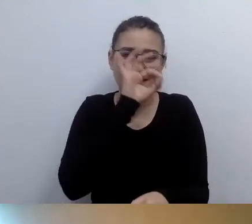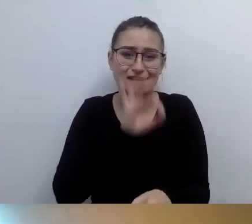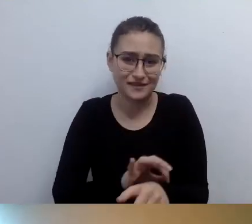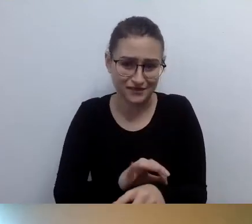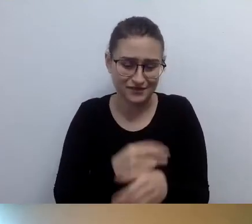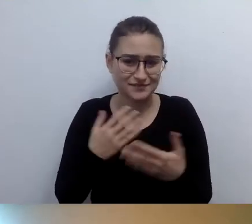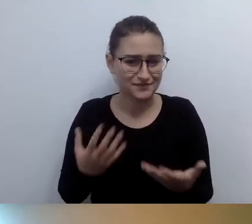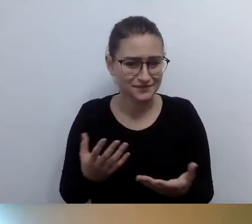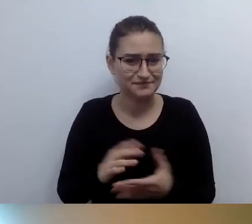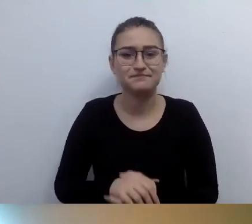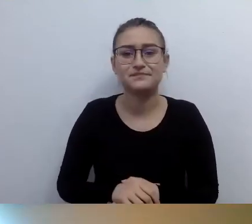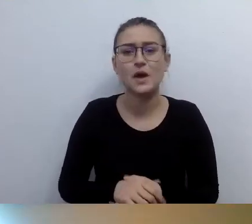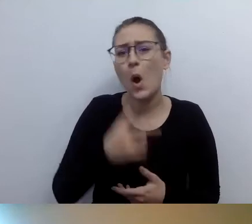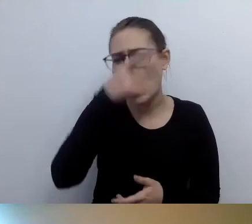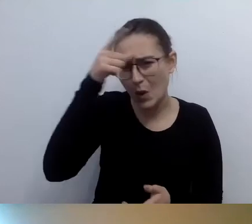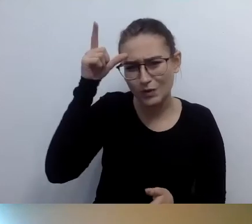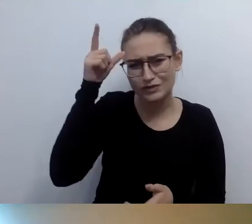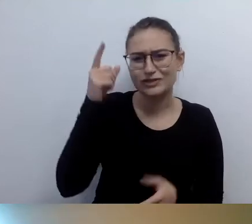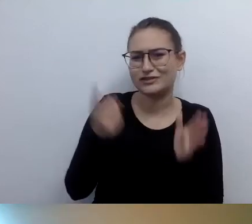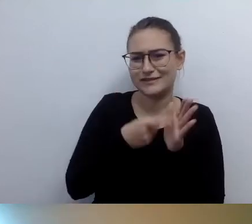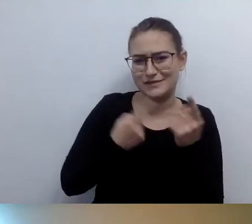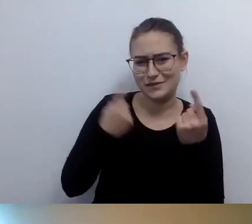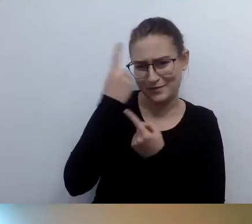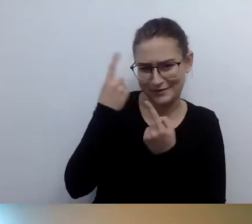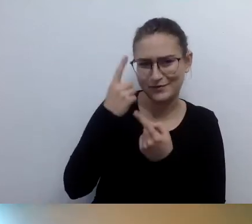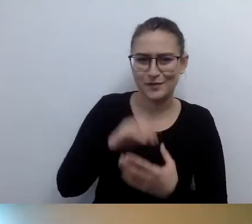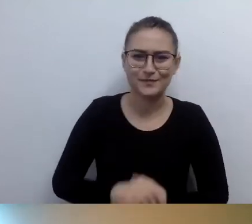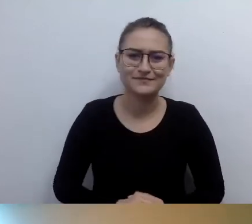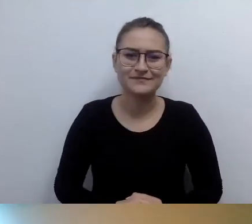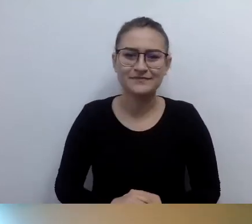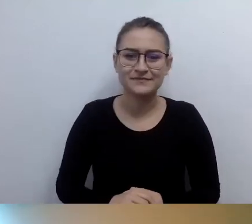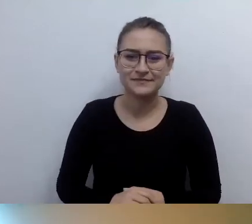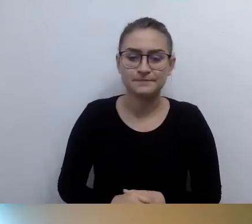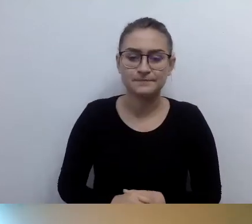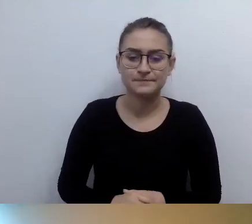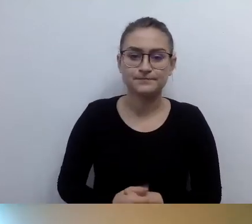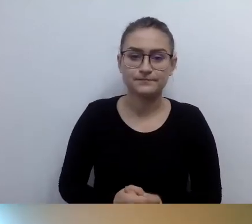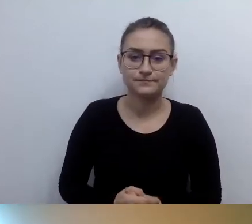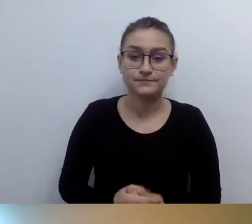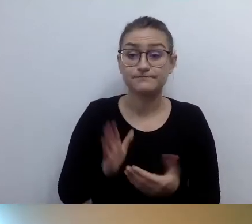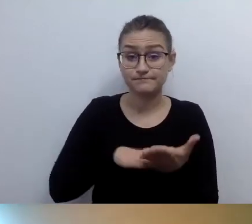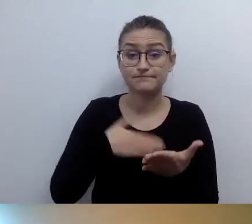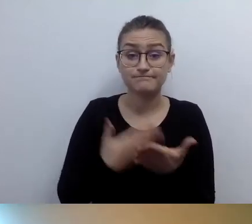Ja czasami, kiedy gdzieś lecę, a lotniska - to piękna praktyka,